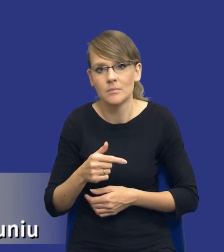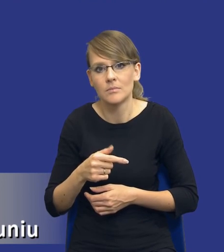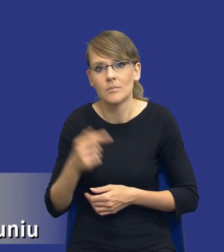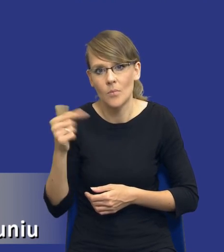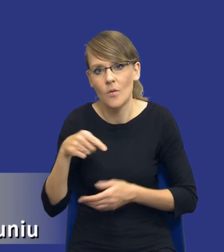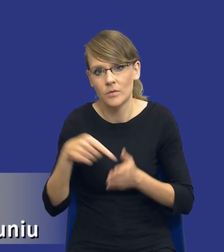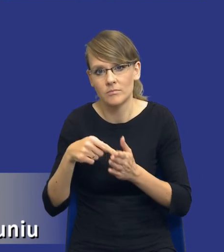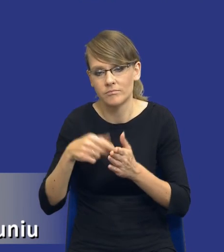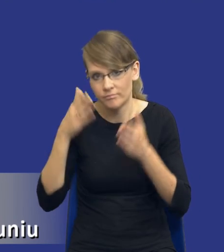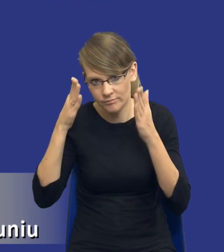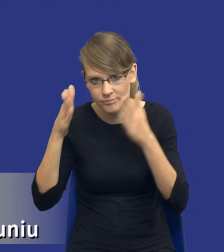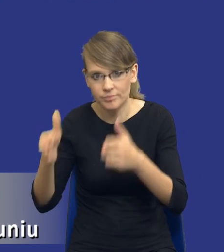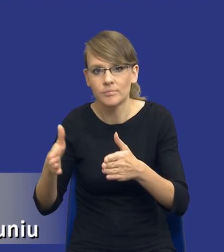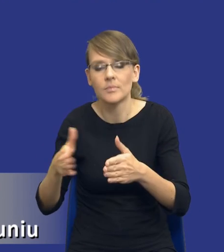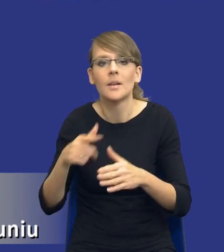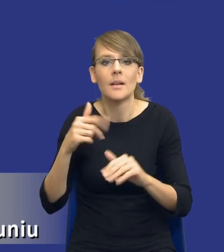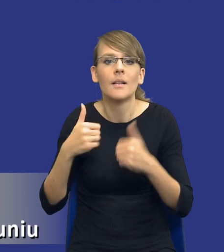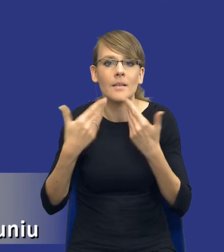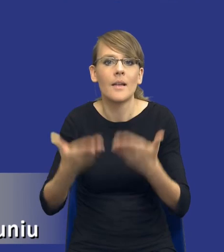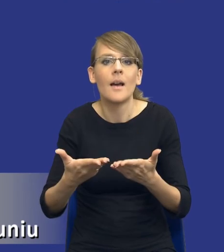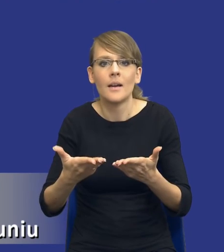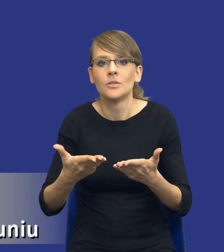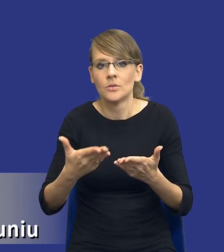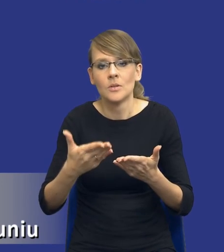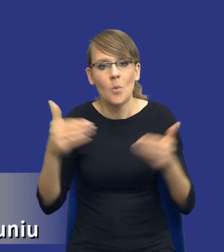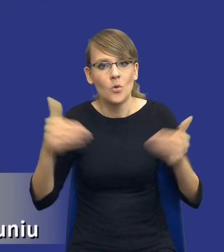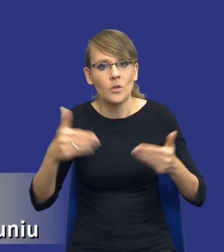by tak rekomendować, żeby dało możliwość pokazania tym wykonawcom właśnie, w jaki